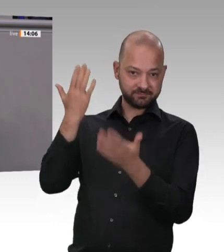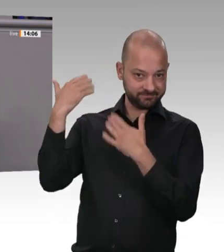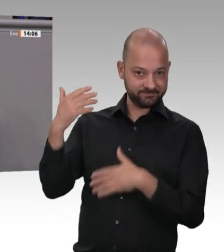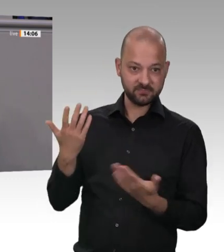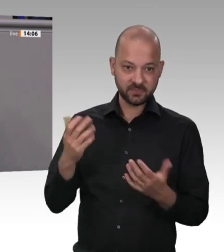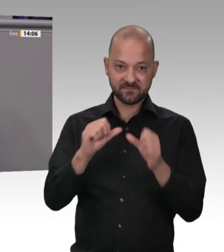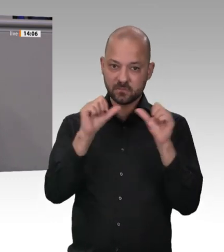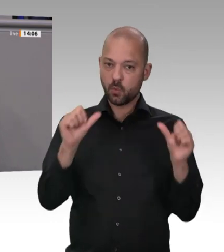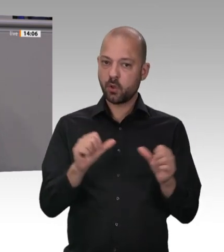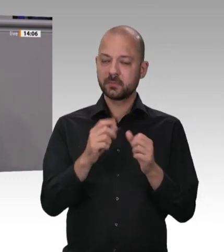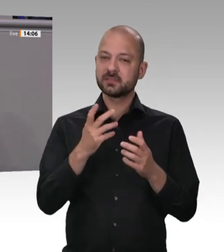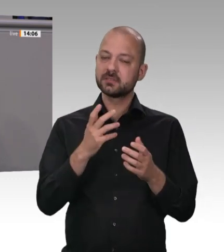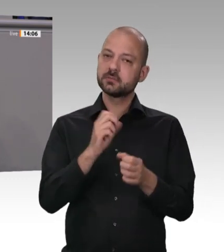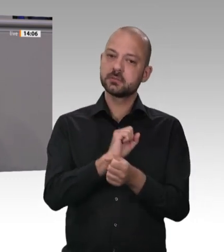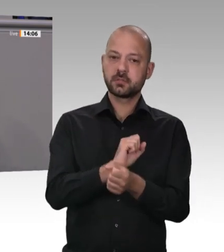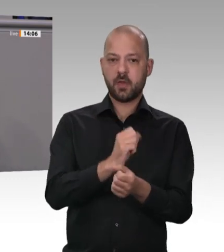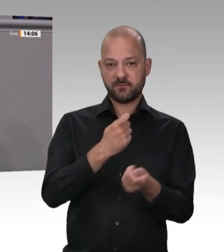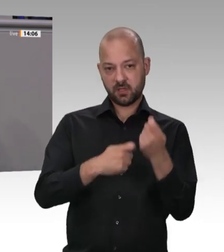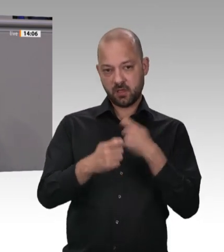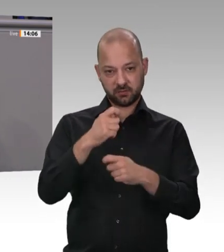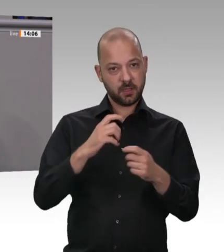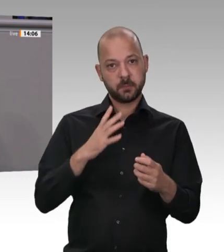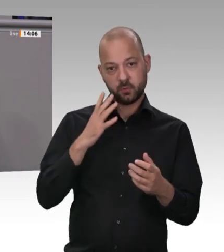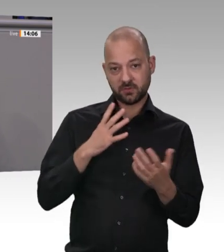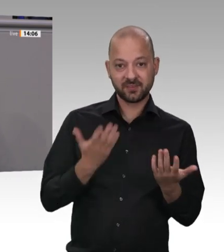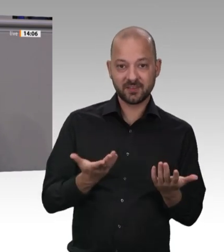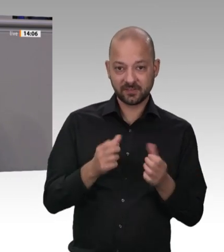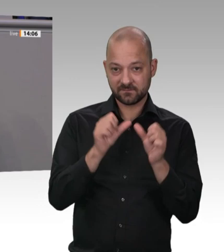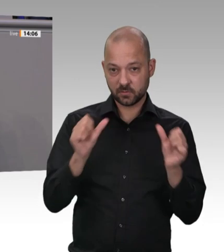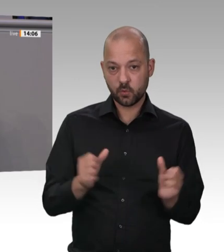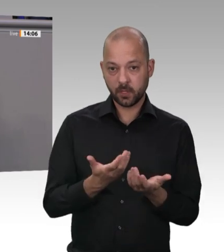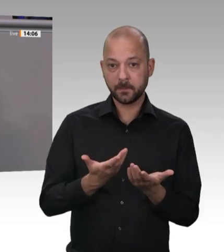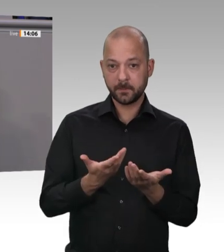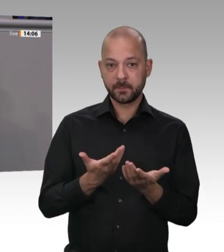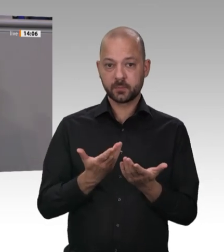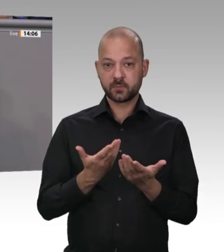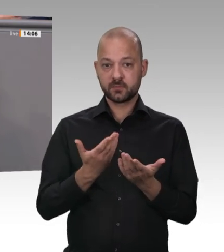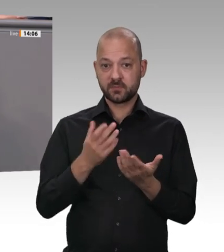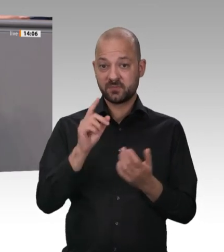Marktwirtschaft hohnsprechenden Zustände sind nicht neu. Wir von der AfD haben bereits